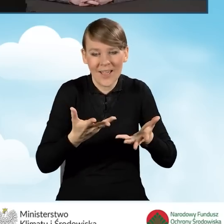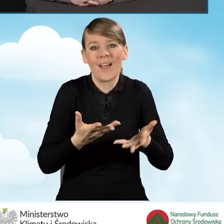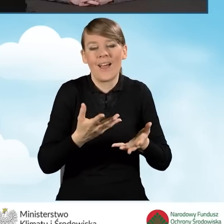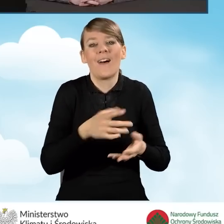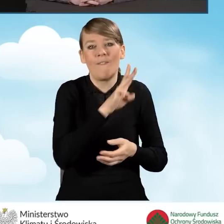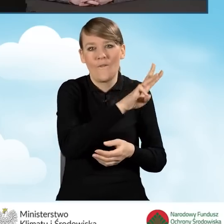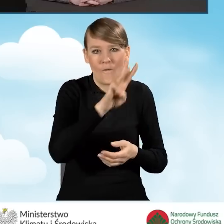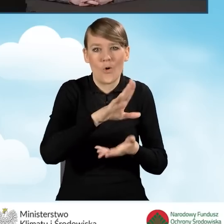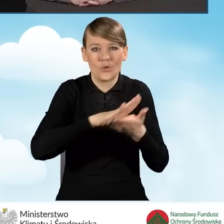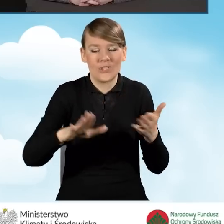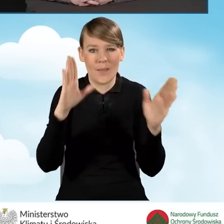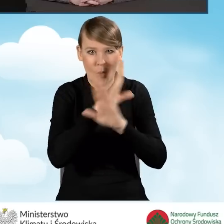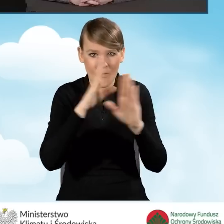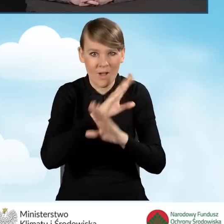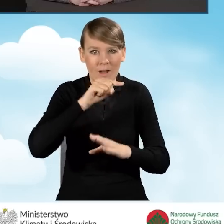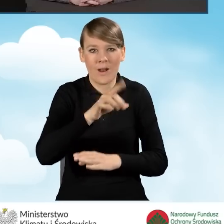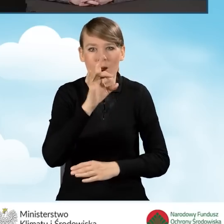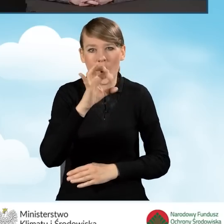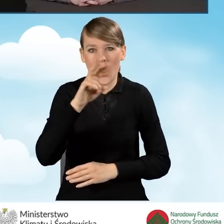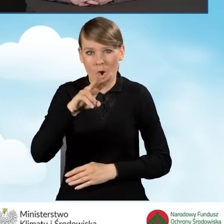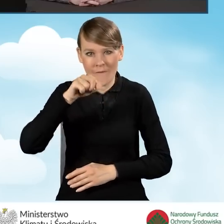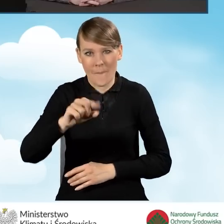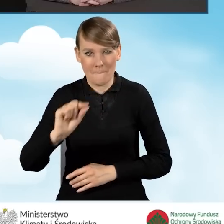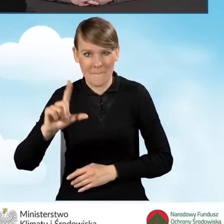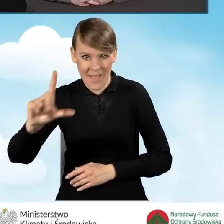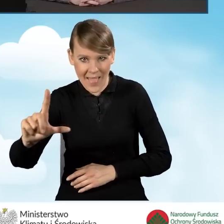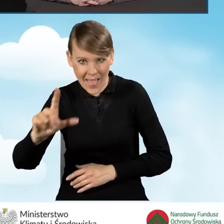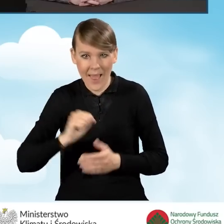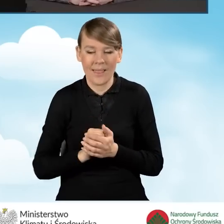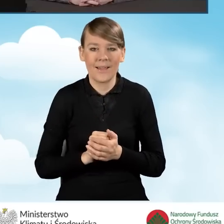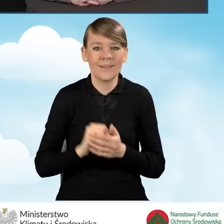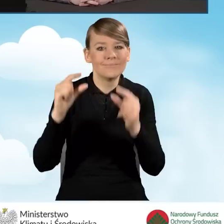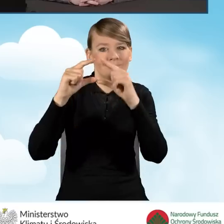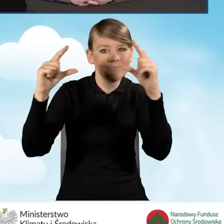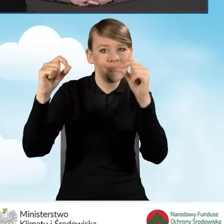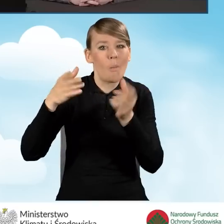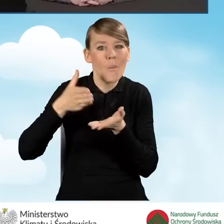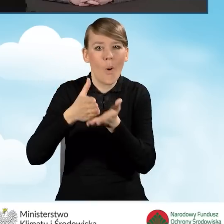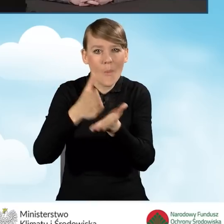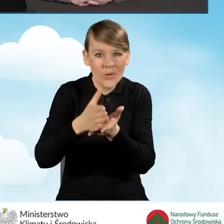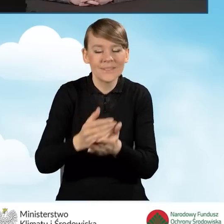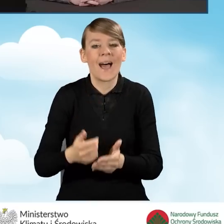czystepowietrze.gov.pl w zakładce Pomoc Akademia Czyste Powietrze.